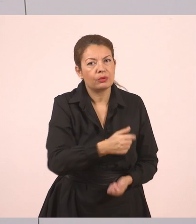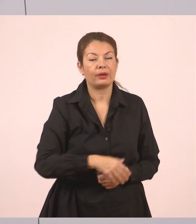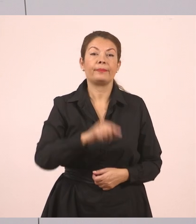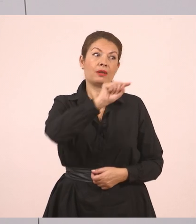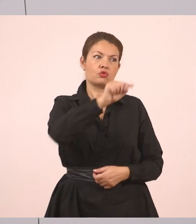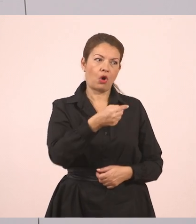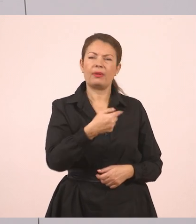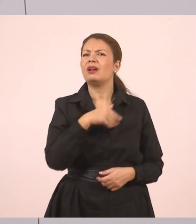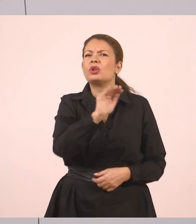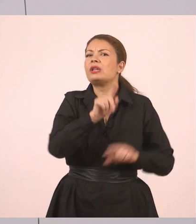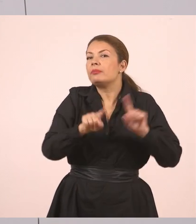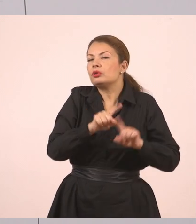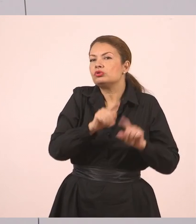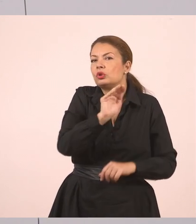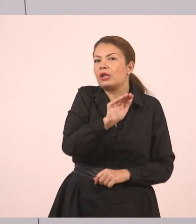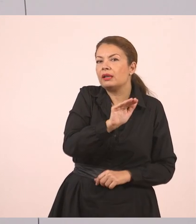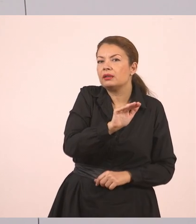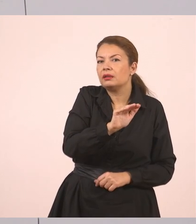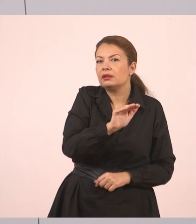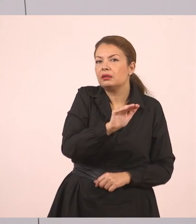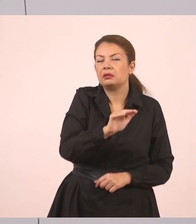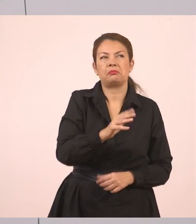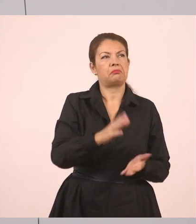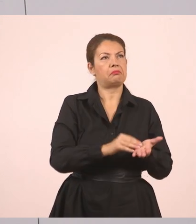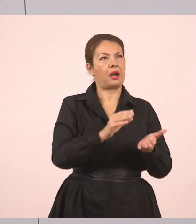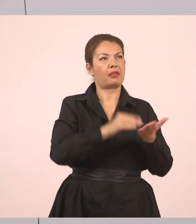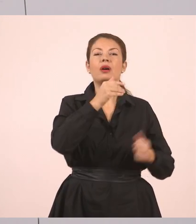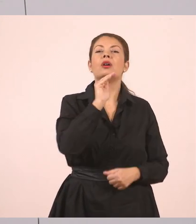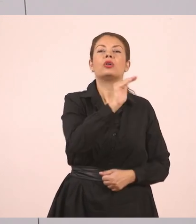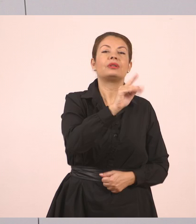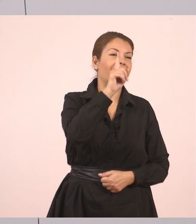Ρώτησε η μητέρα.